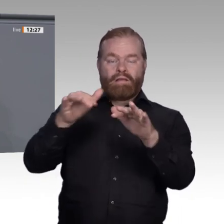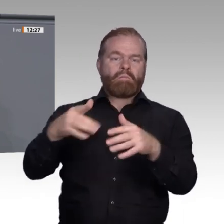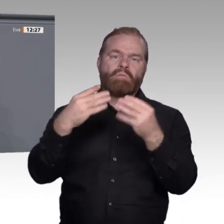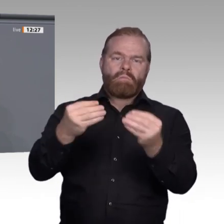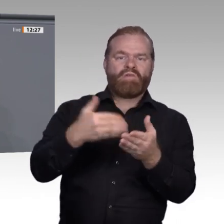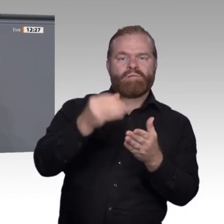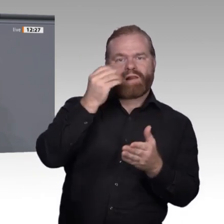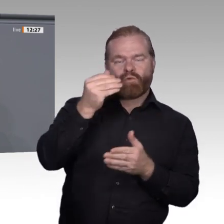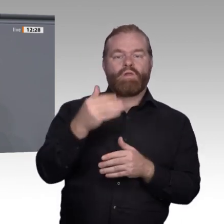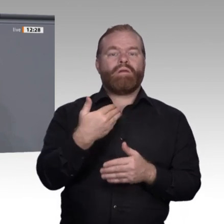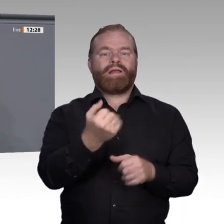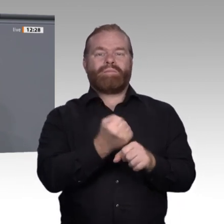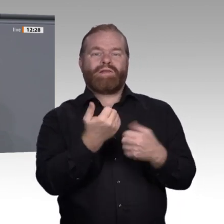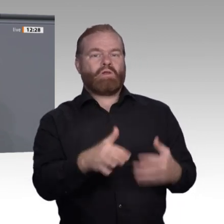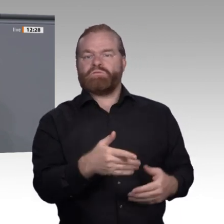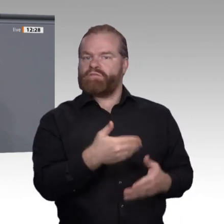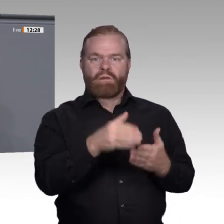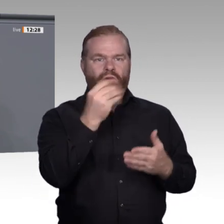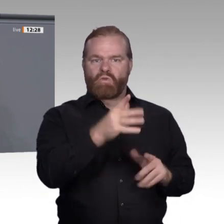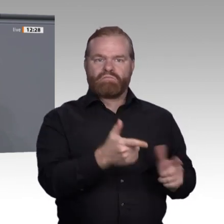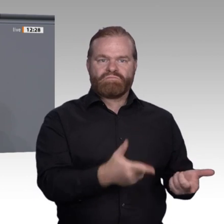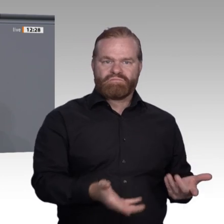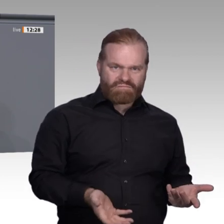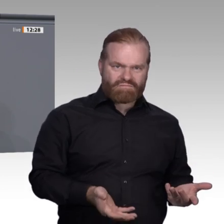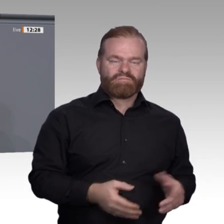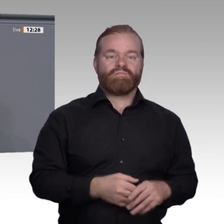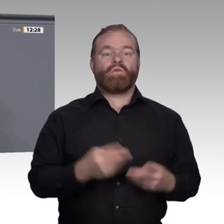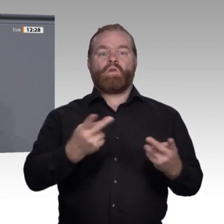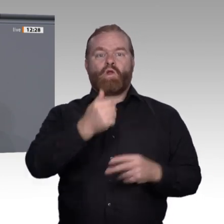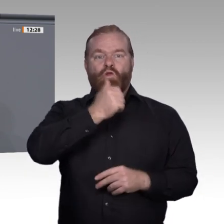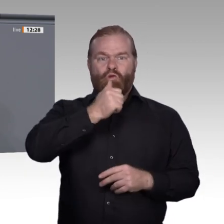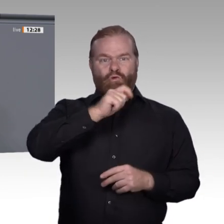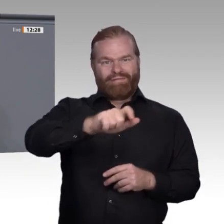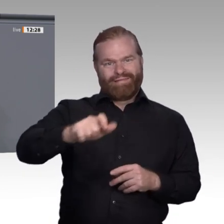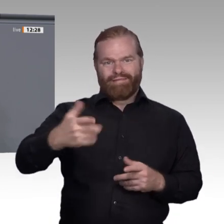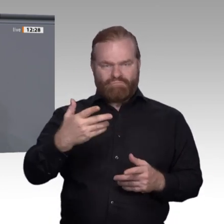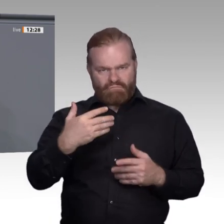haben die Beschäftigten freizustellen. Doch das allein reicht nicht, um auf den